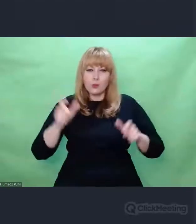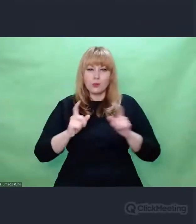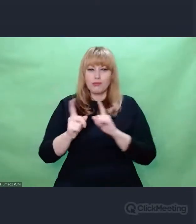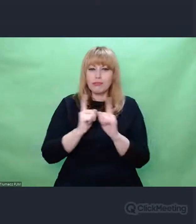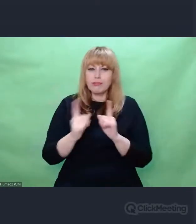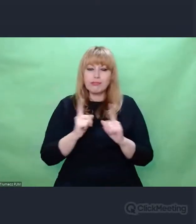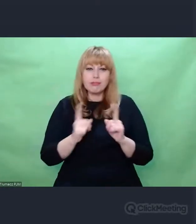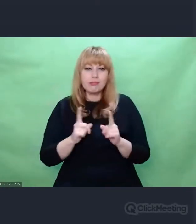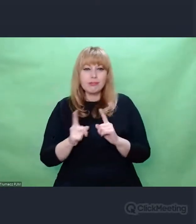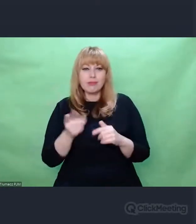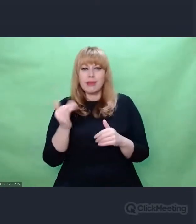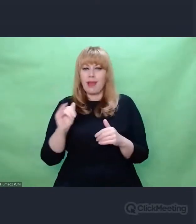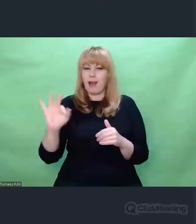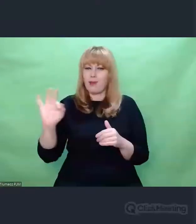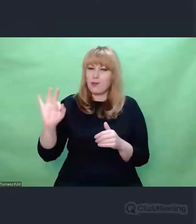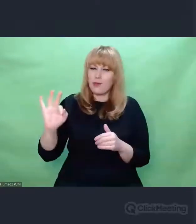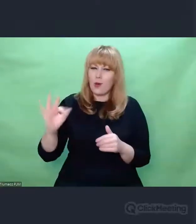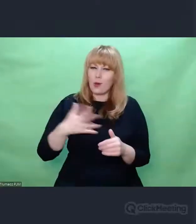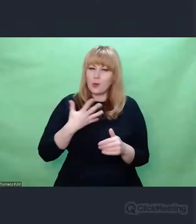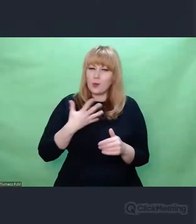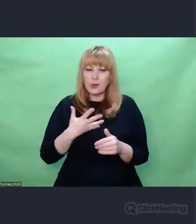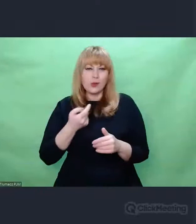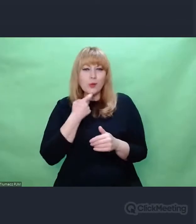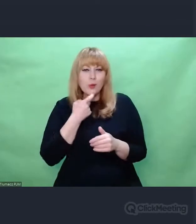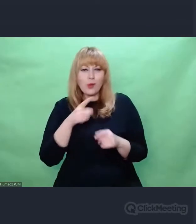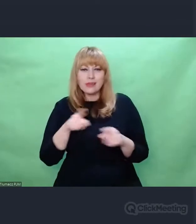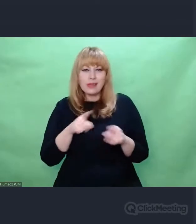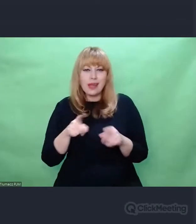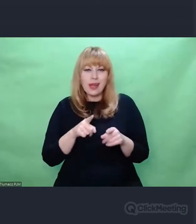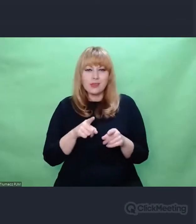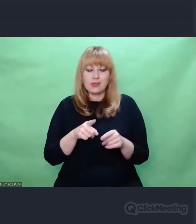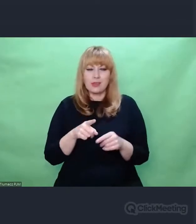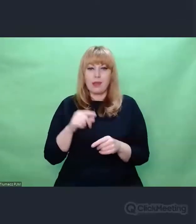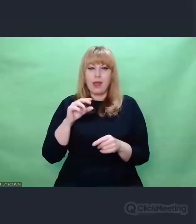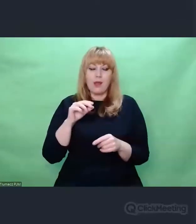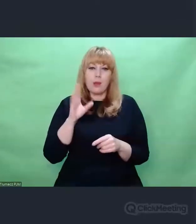że Enigma to taka metafora powojennej sztuki polskiej,